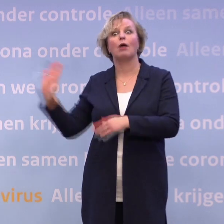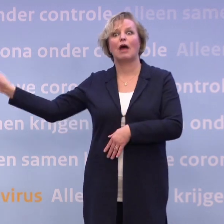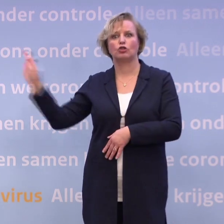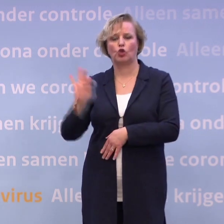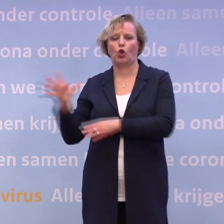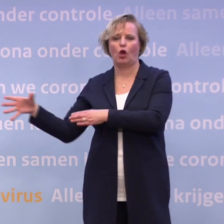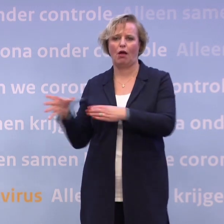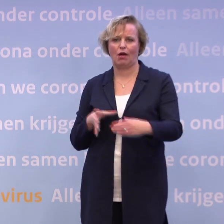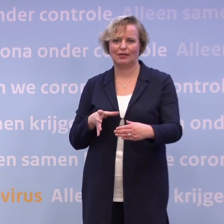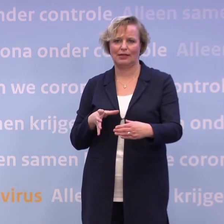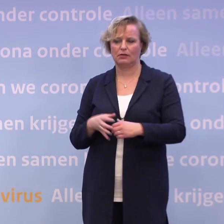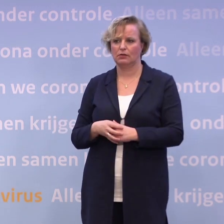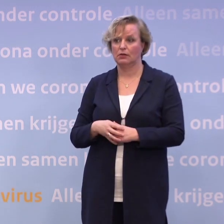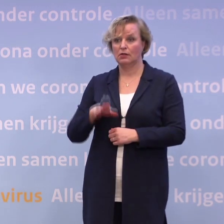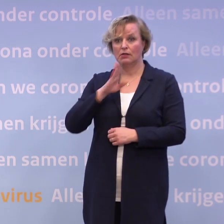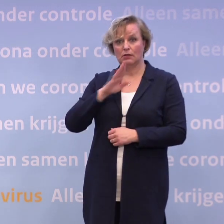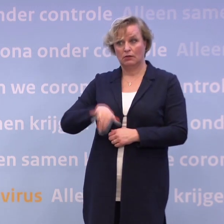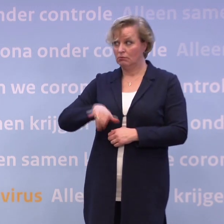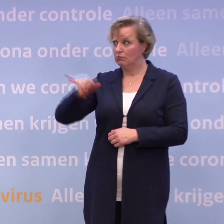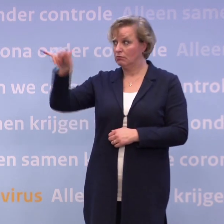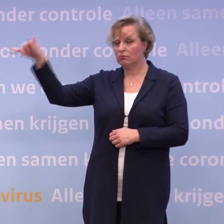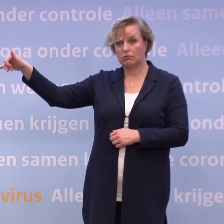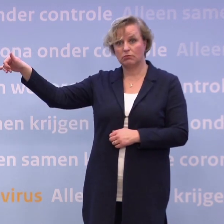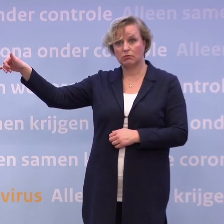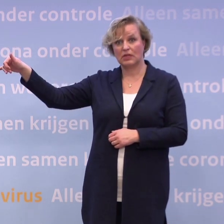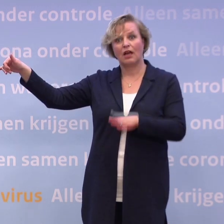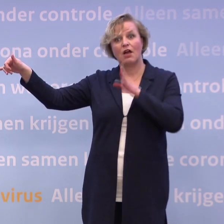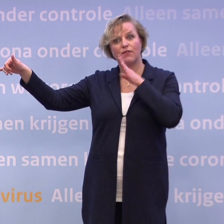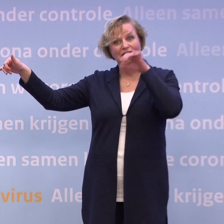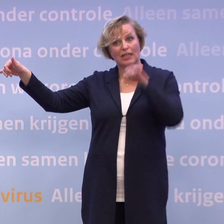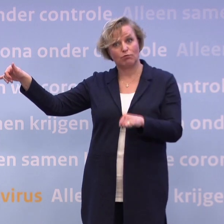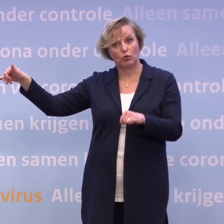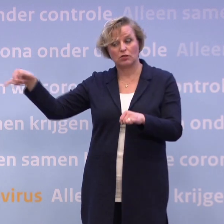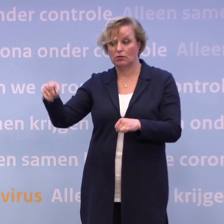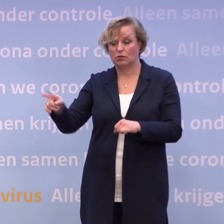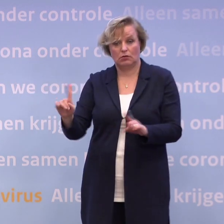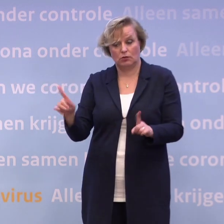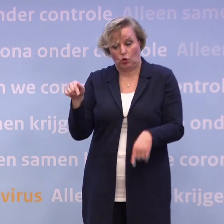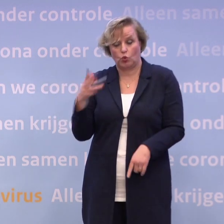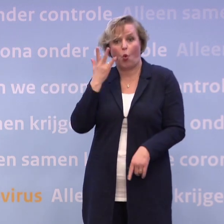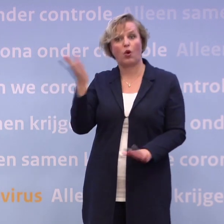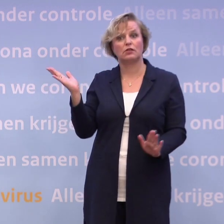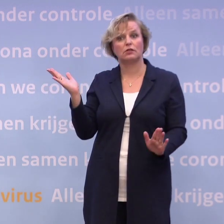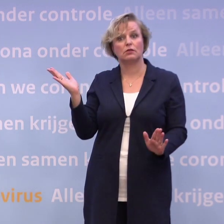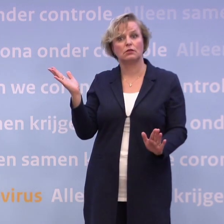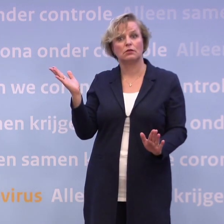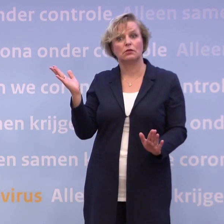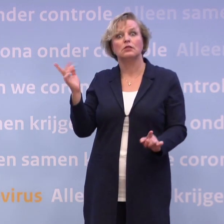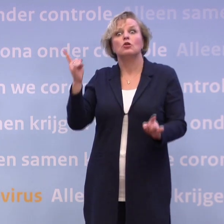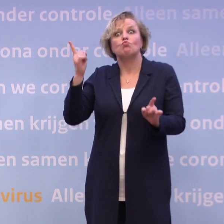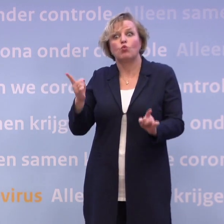Als mensen nu naar Curaçao reizen... ...omdat ze een vakantie geboekt hebben... -Moeten ze dat niet doen. Dat is oranje nu, dus daar ga je alleen heen als het echt heel erg dringend is.